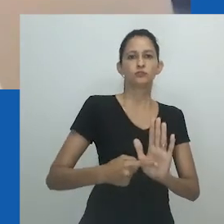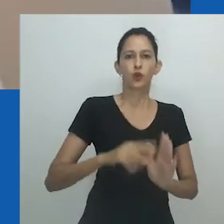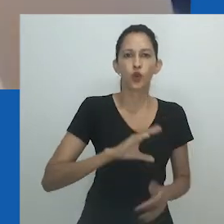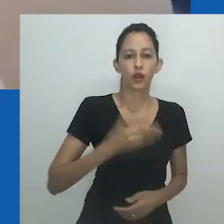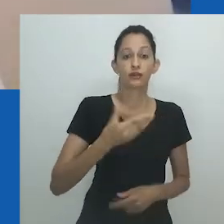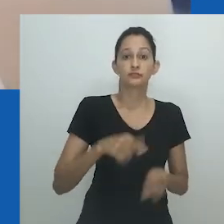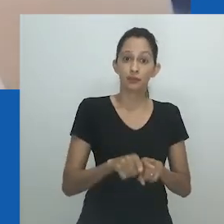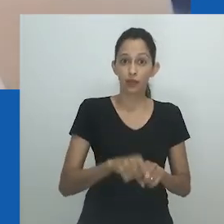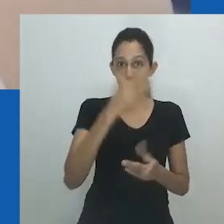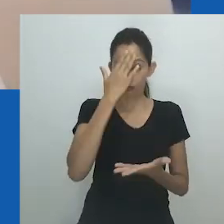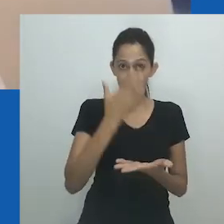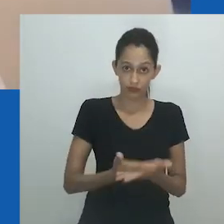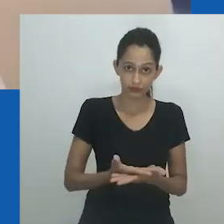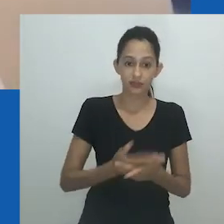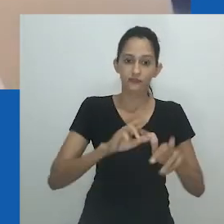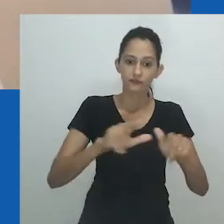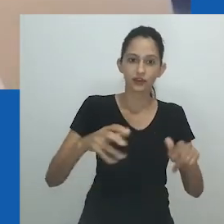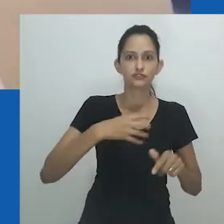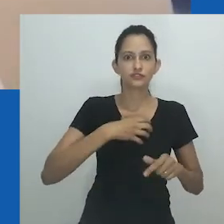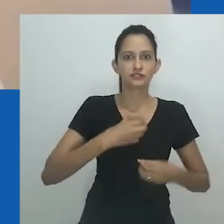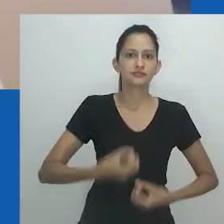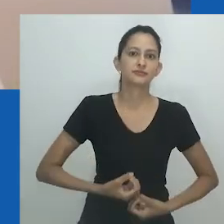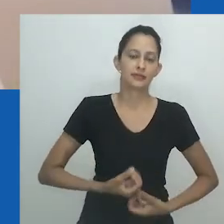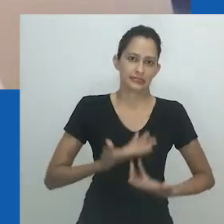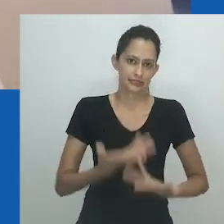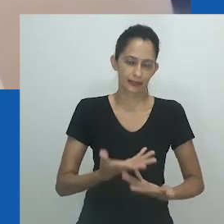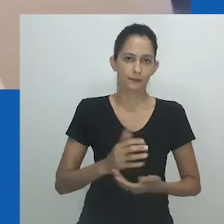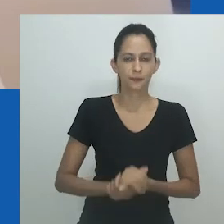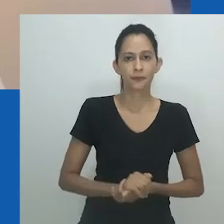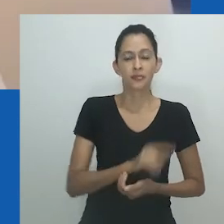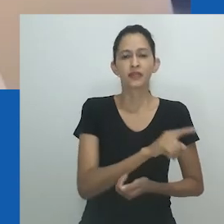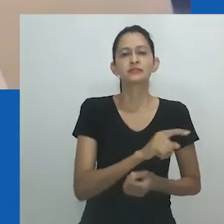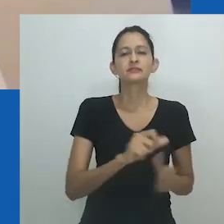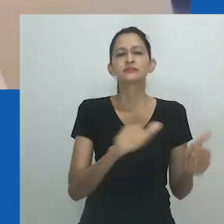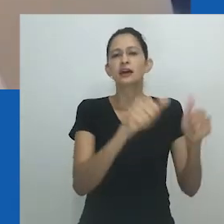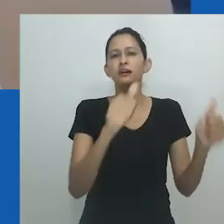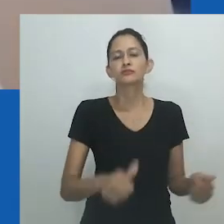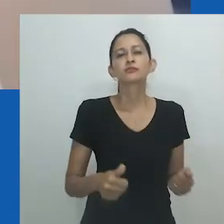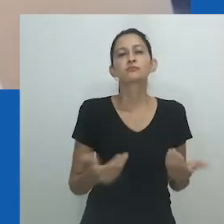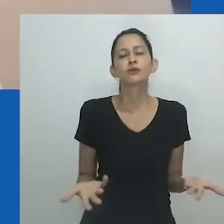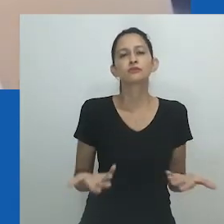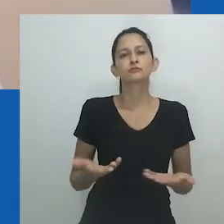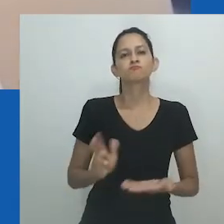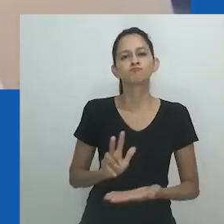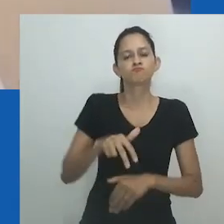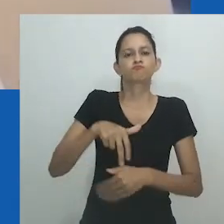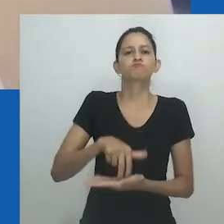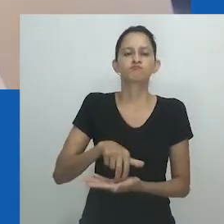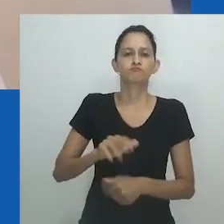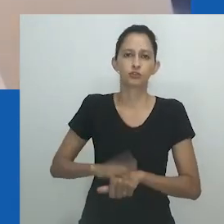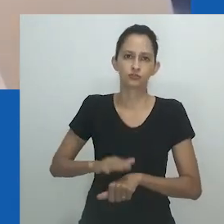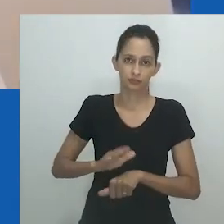E talvez seja por isso que a estrutura do vestido permanece aberta e içada. É um convite ousado para entrar por sua própria conta e risco.